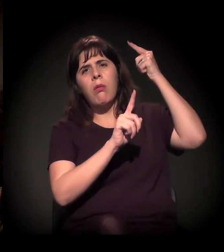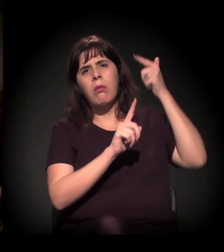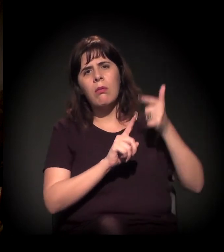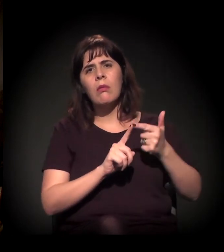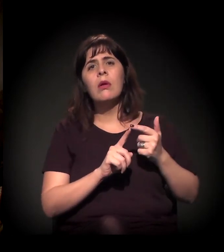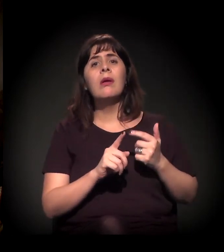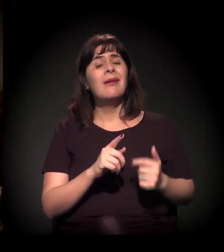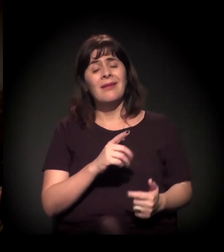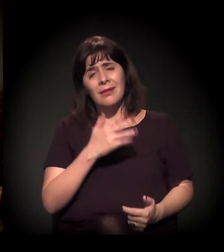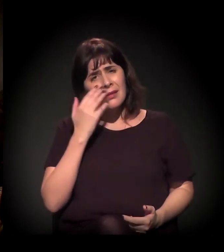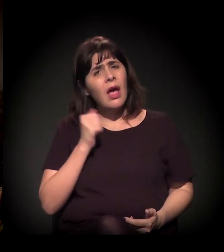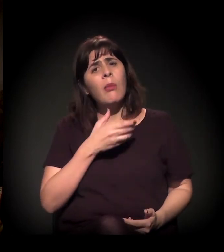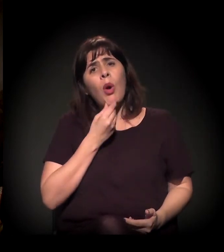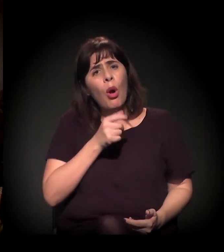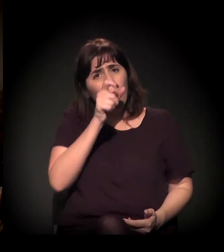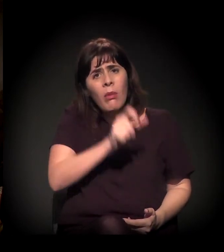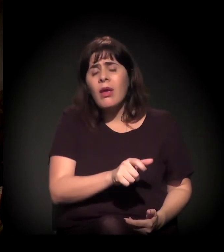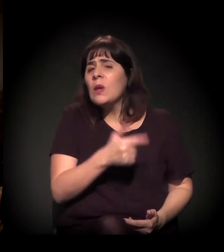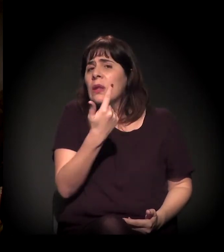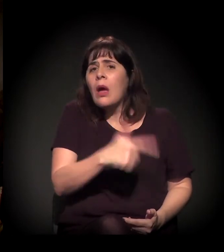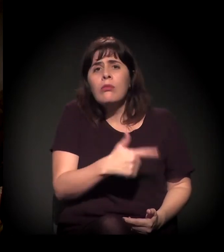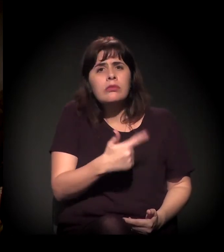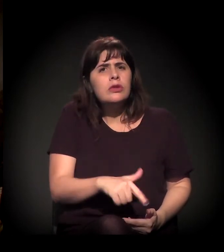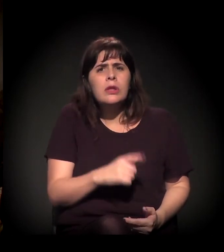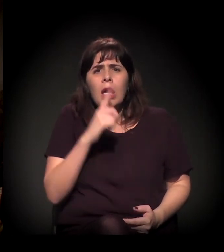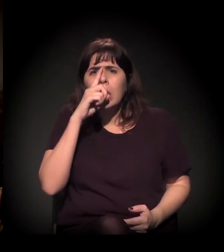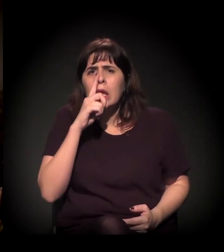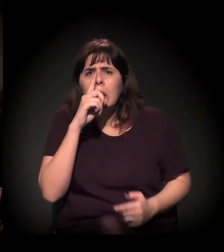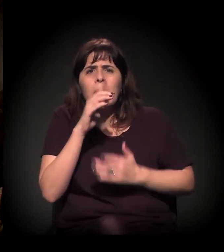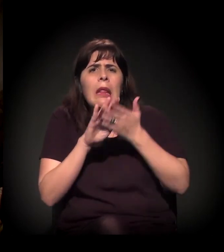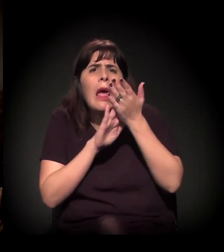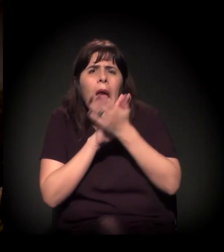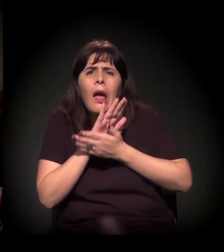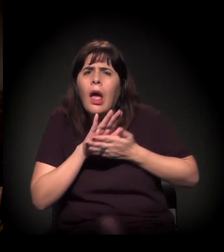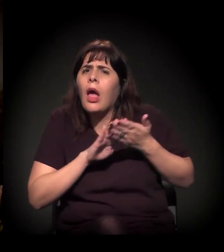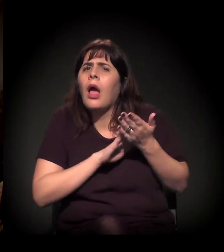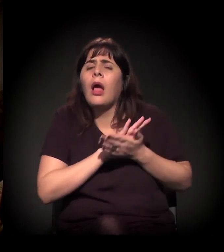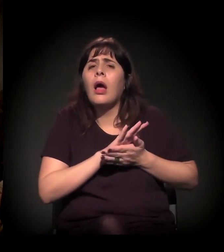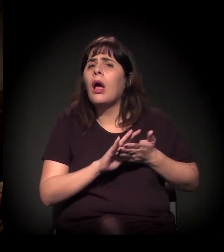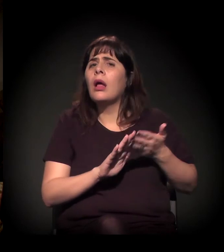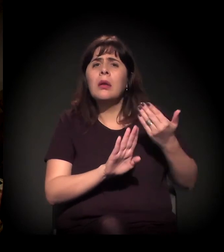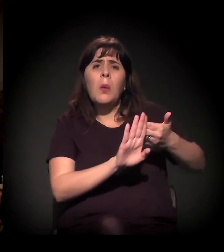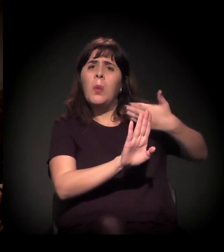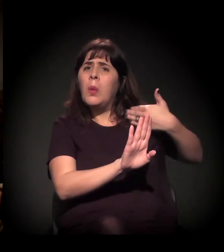E a gente sabe, quem conhece o Moinho sabe o dia a dia, como tem sido cada vez mais grave.